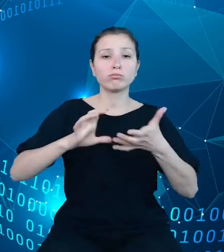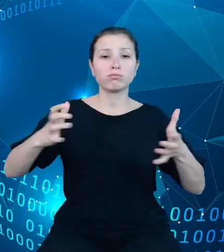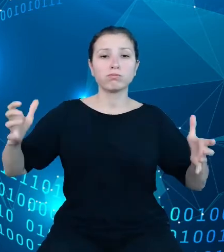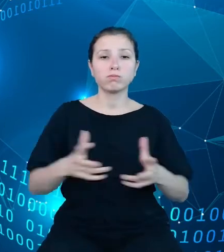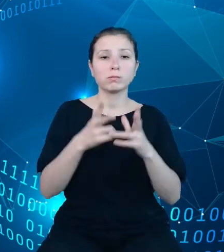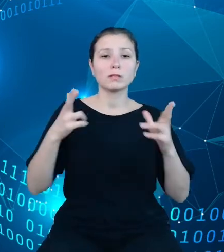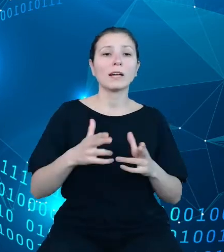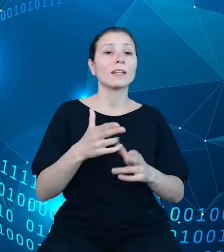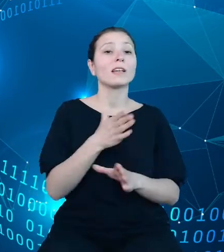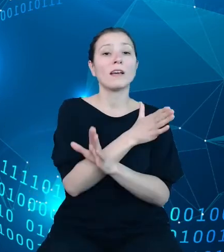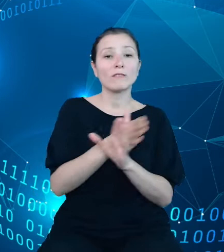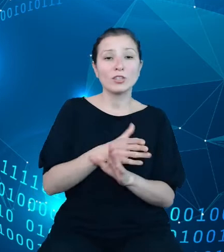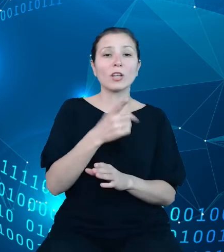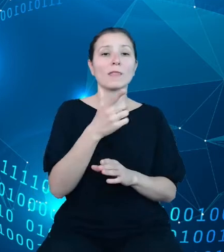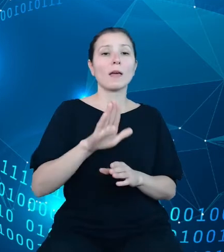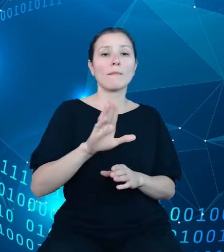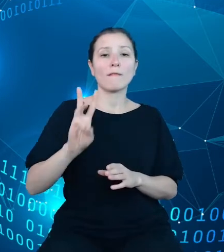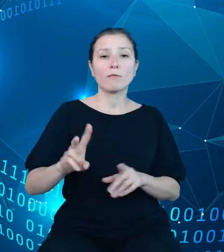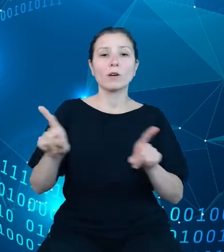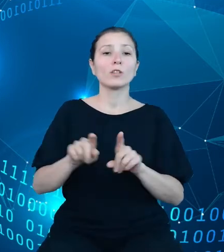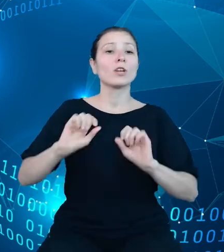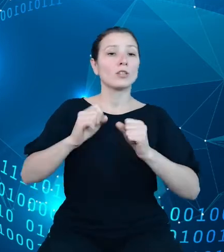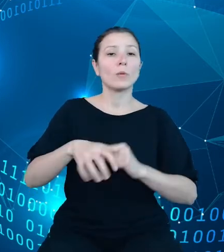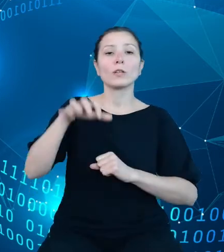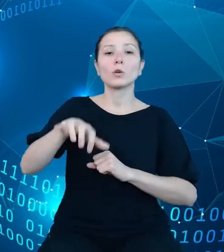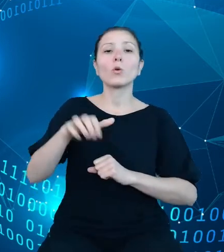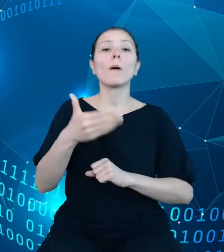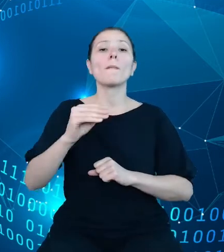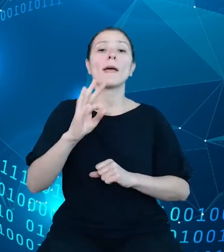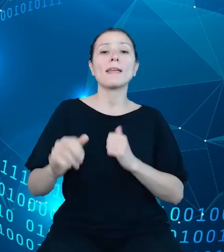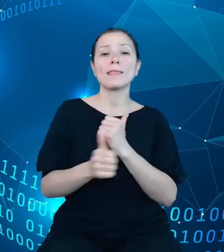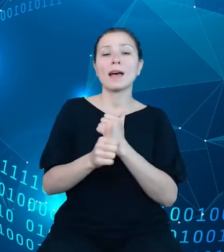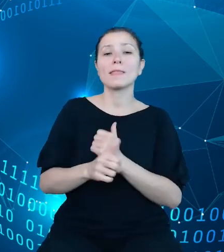działania w obszarze metadanych publikacyjnych, opracowanie architektury